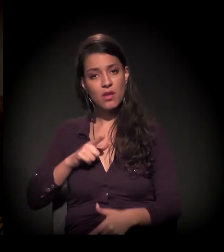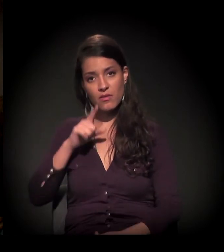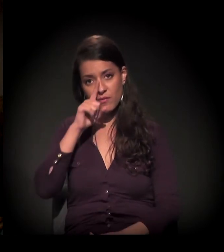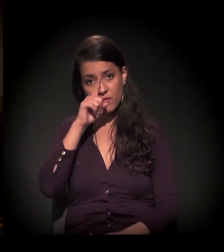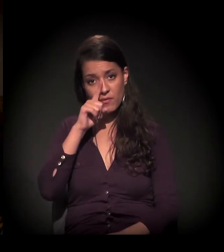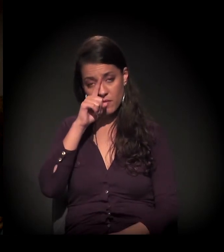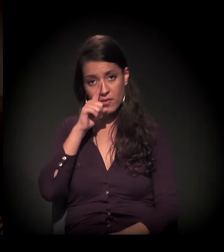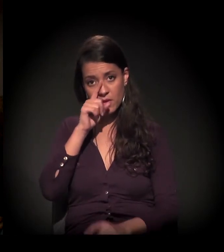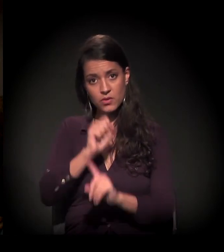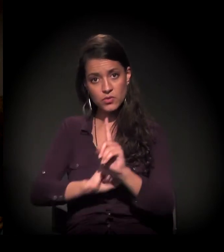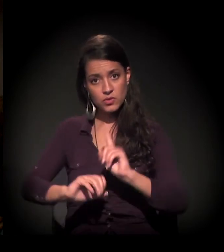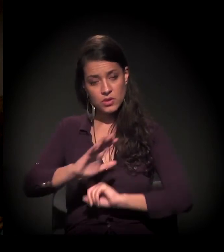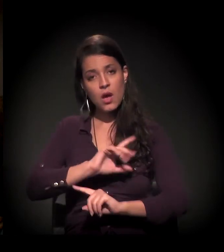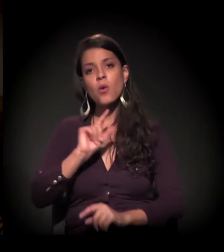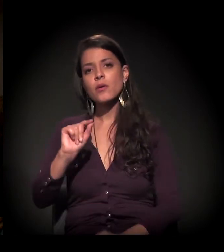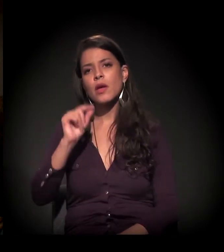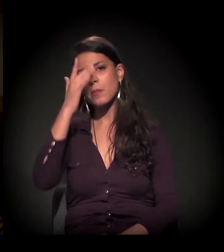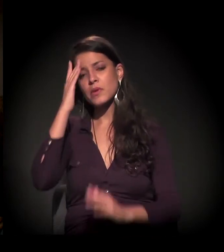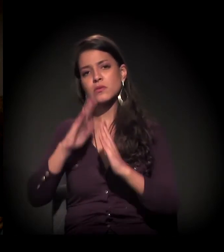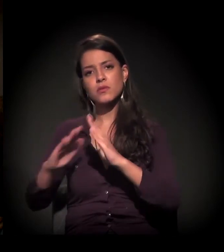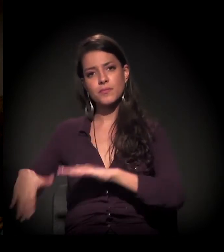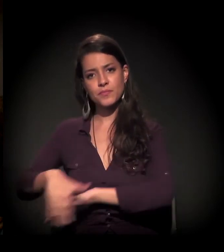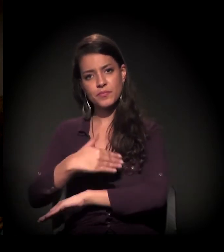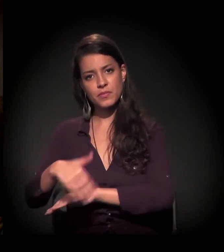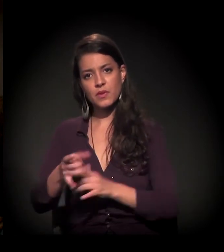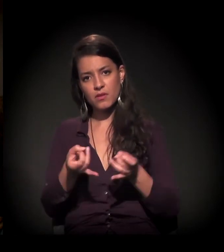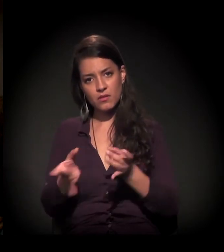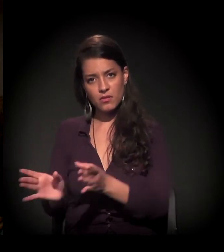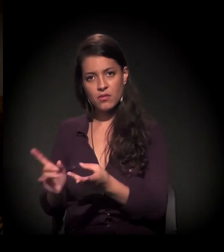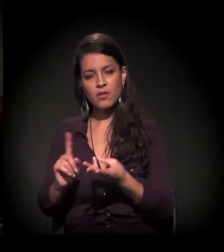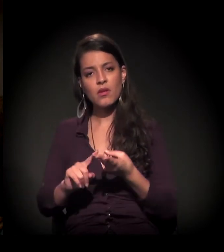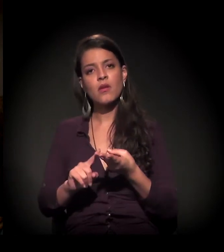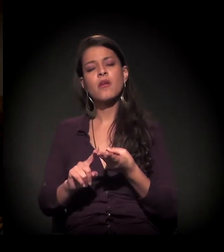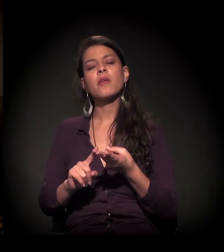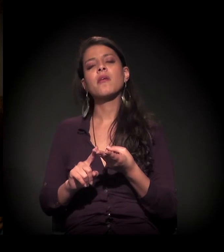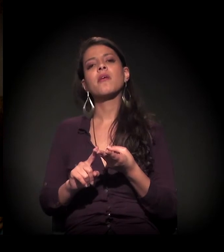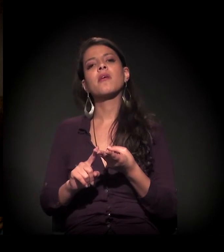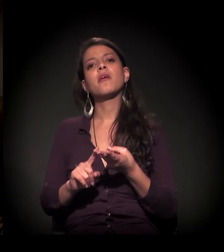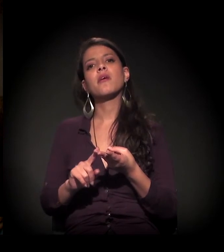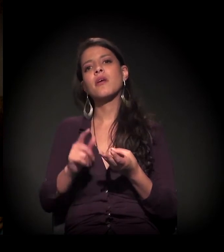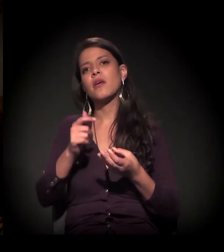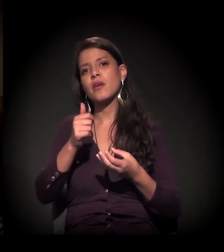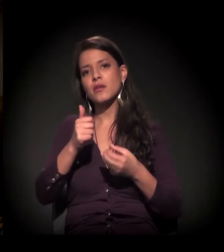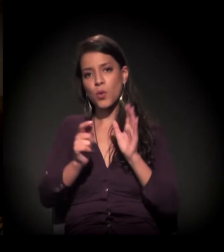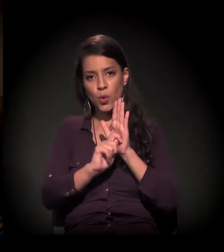com morador de rua, dependente químico, a mãe abandonada, a criança jogada.